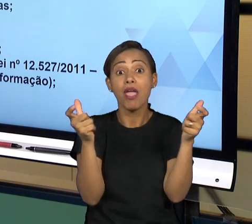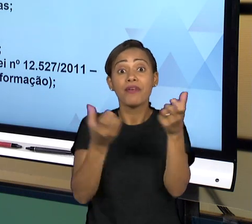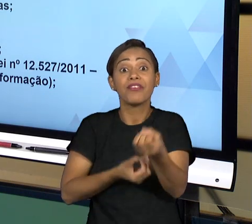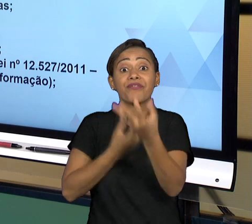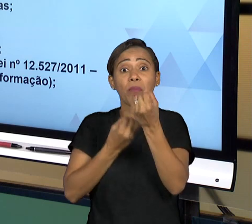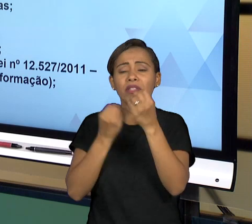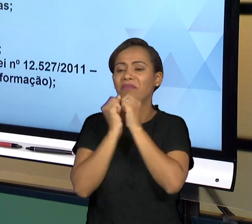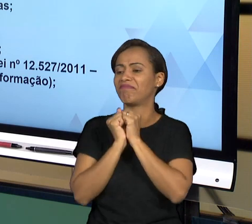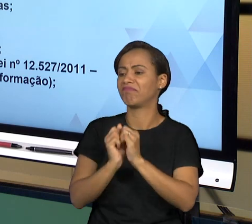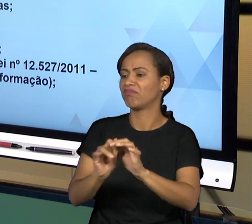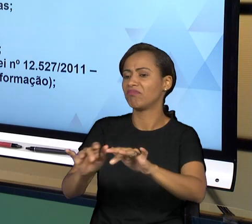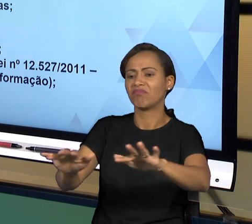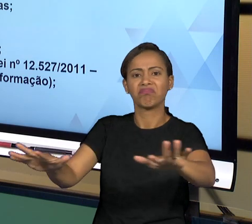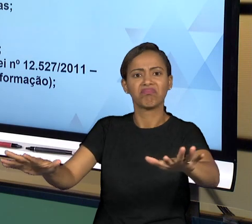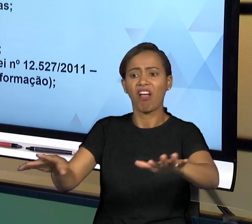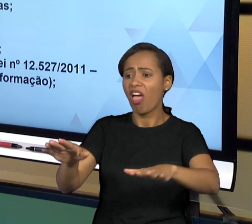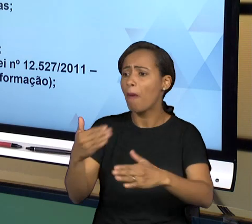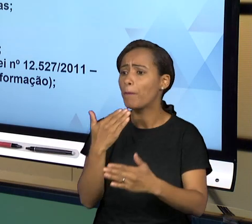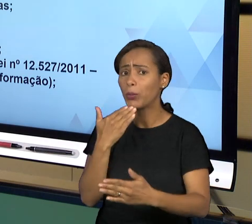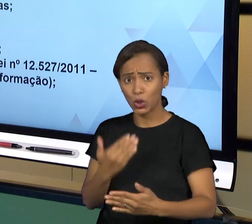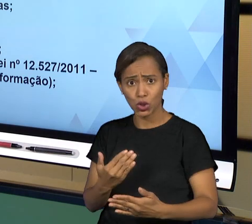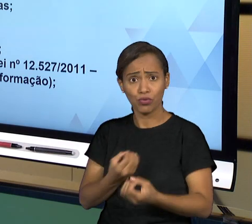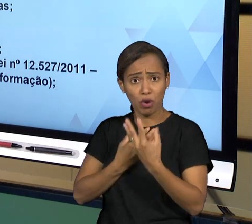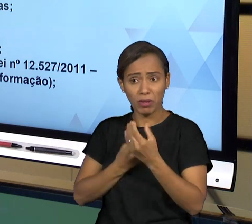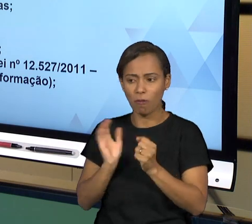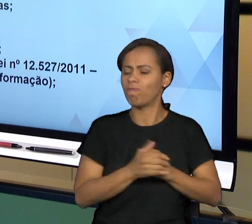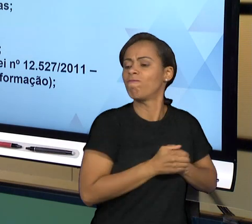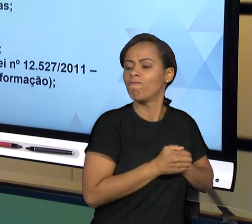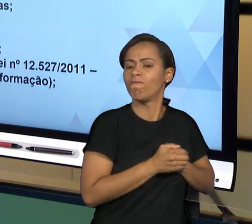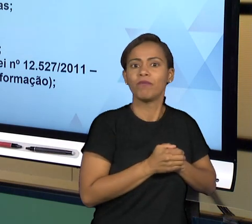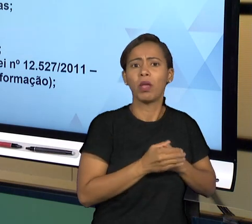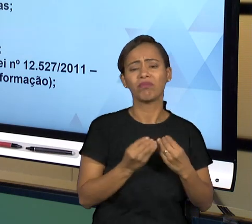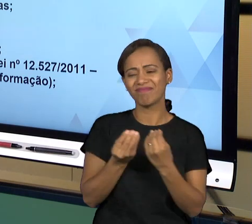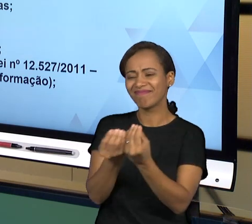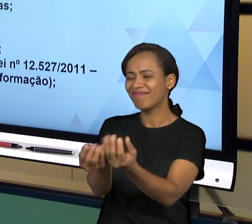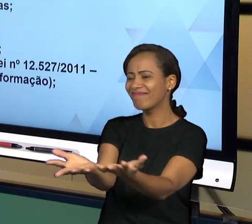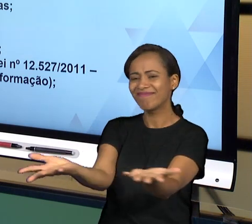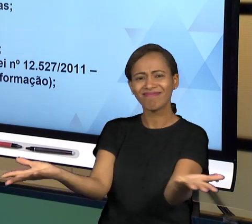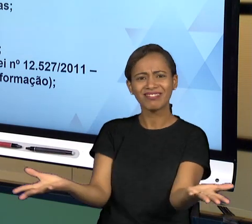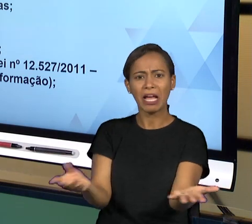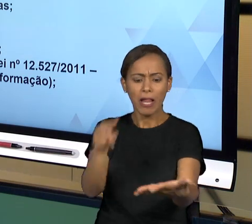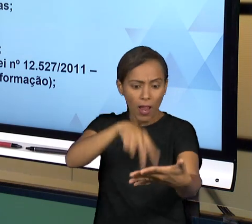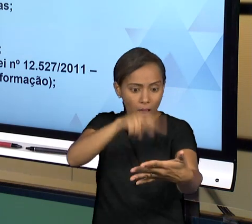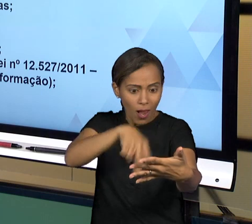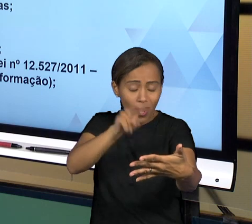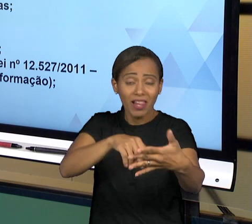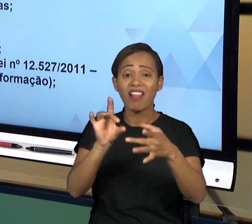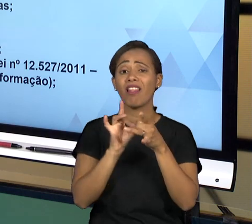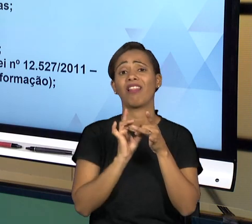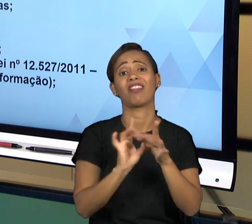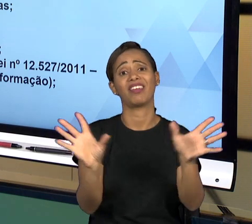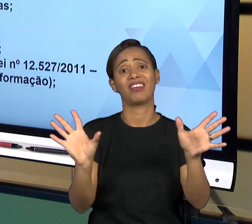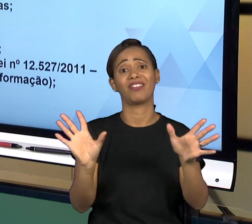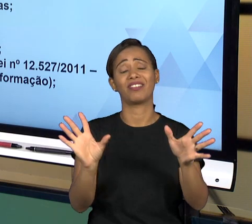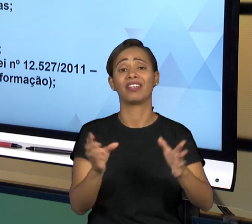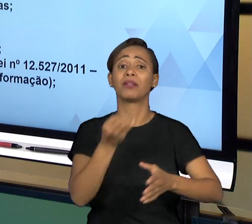PODE SOLICITAR PARA OS MEIOS ADEQUADOS, ENTÃO É UMA FORMA DA ADMINISTRAÇÃO PÚBLICA TER QUE SE JUSTIFICAR PERANTE A SOCIEDADE A TODO MOMENTO,